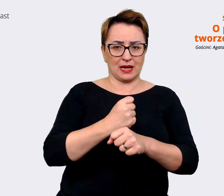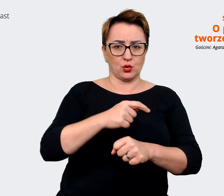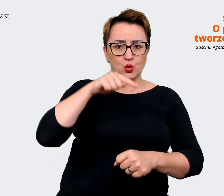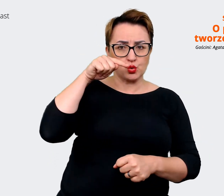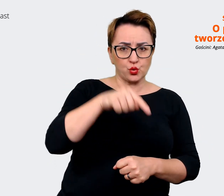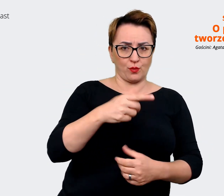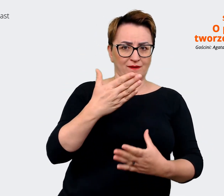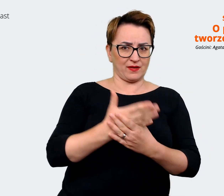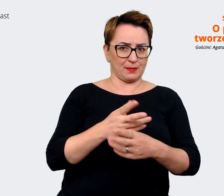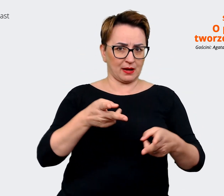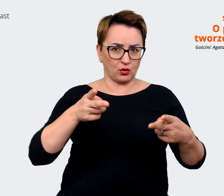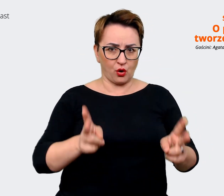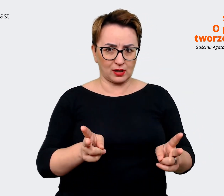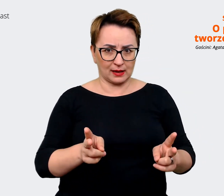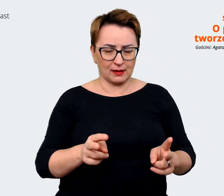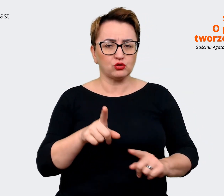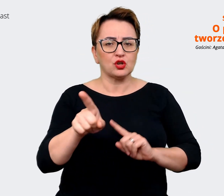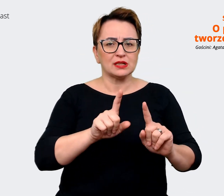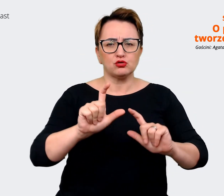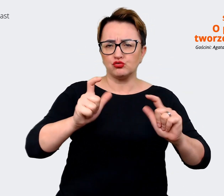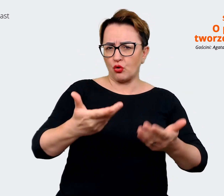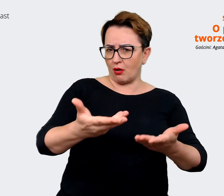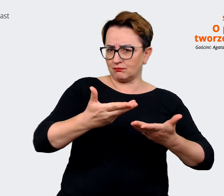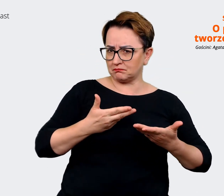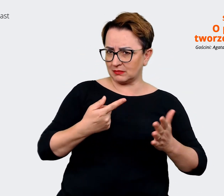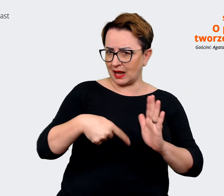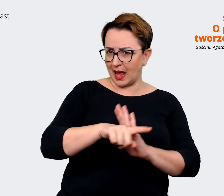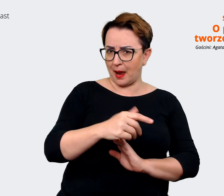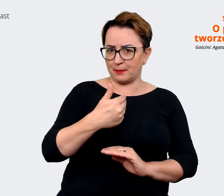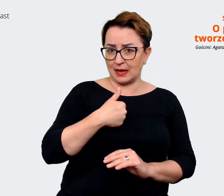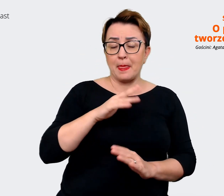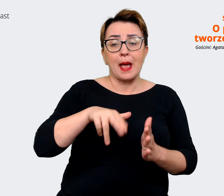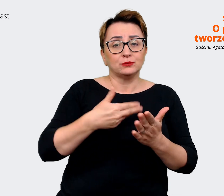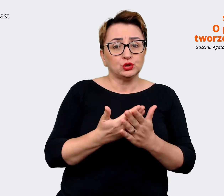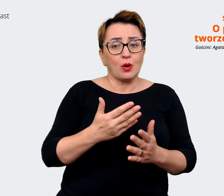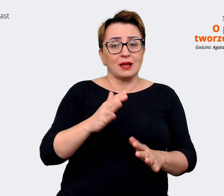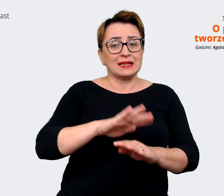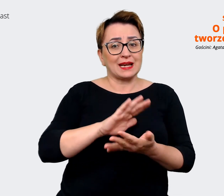Czyli co z tego jest dla mnie. Mając na rynku pracy do wyboru szereg różnych firm,